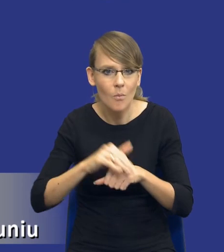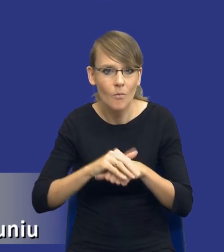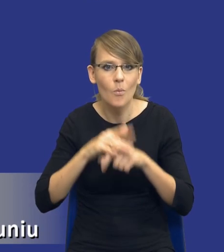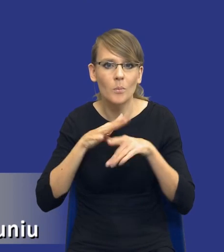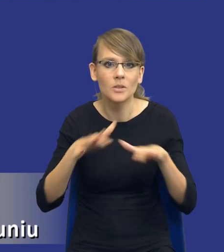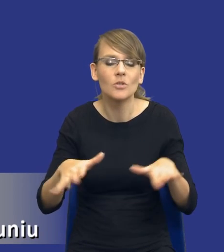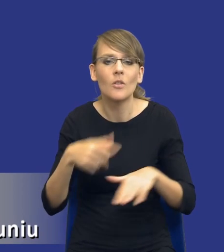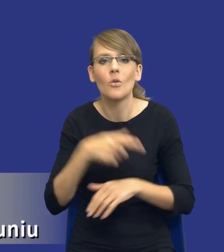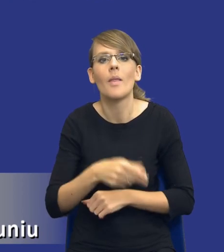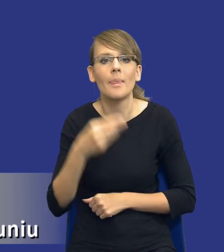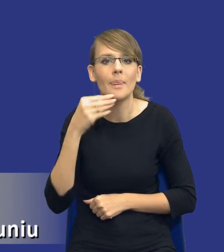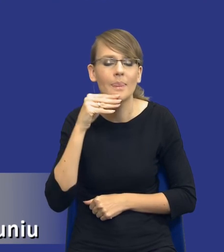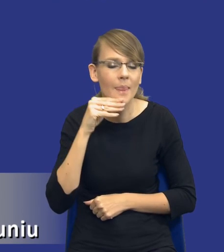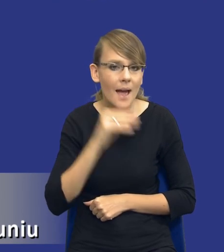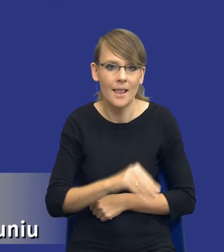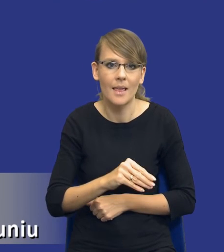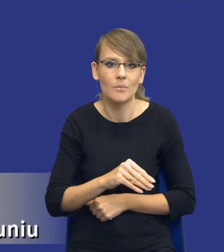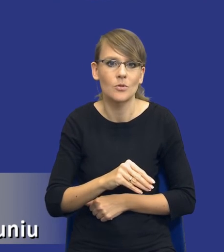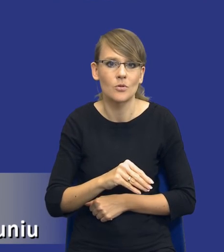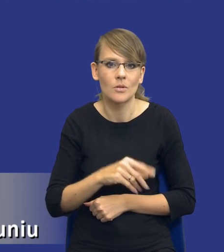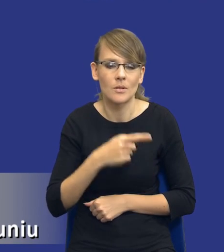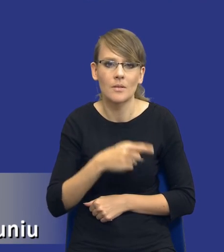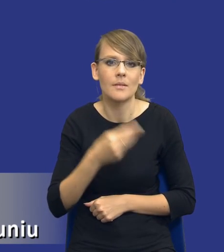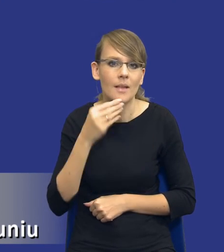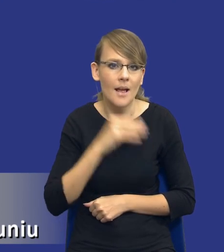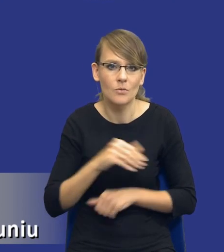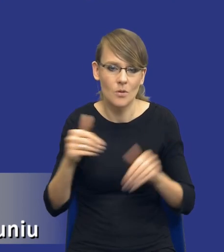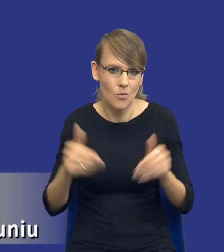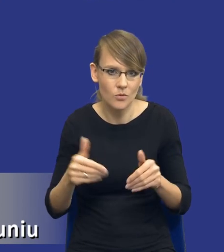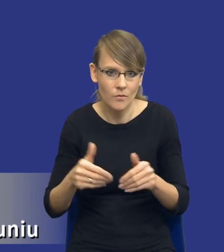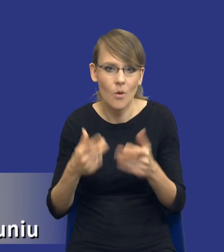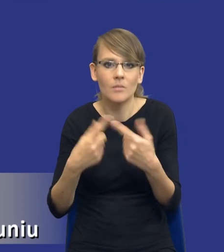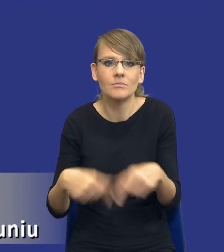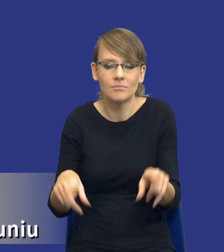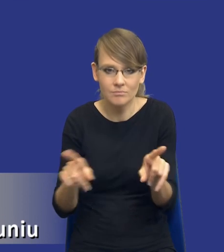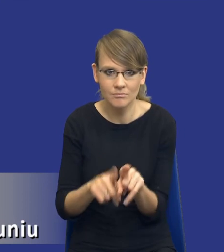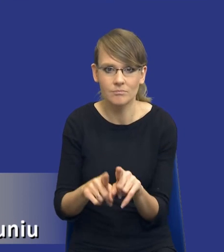jest najlepsza z możliwych dla mnie opcji realizacji tego przedsięwzięcia.